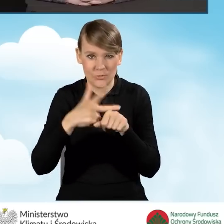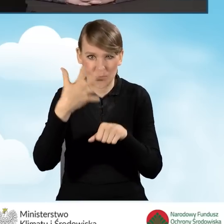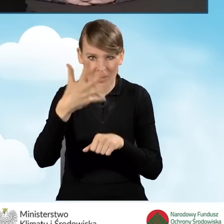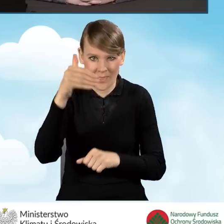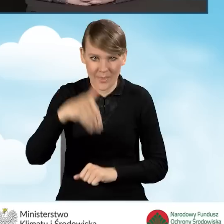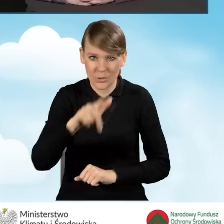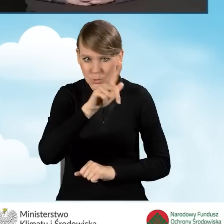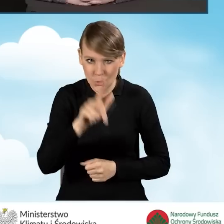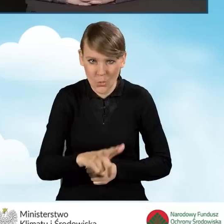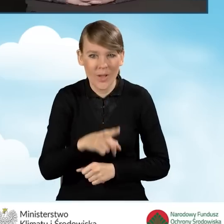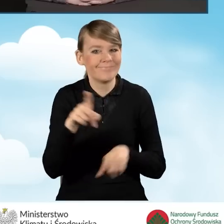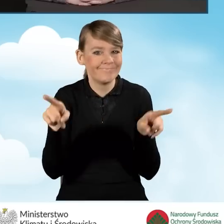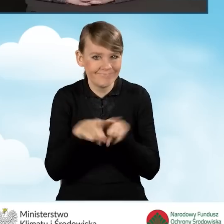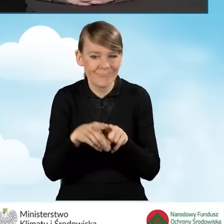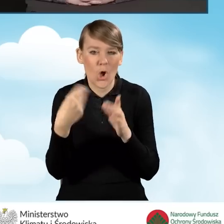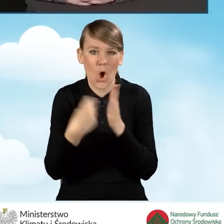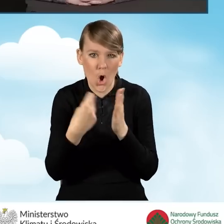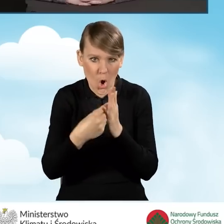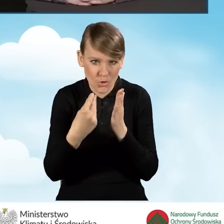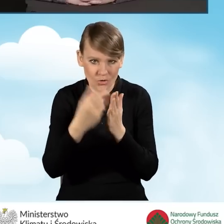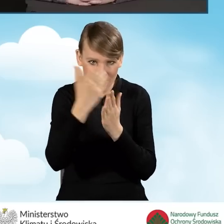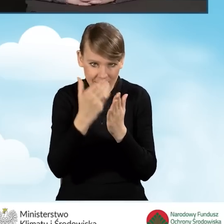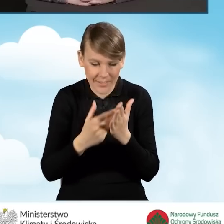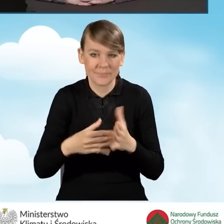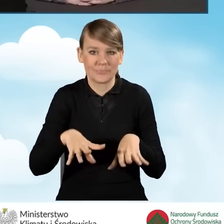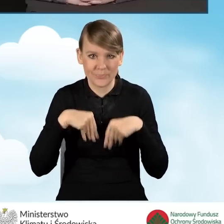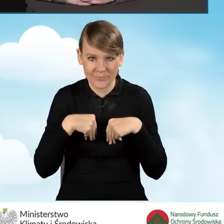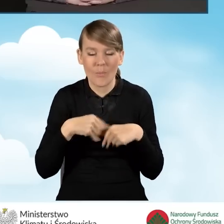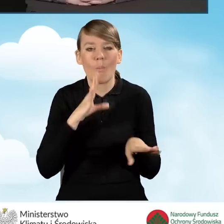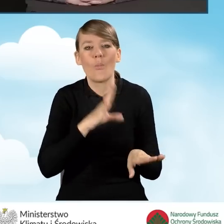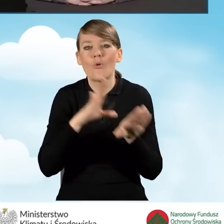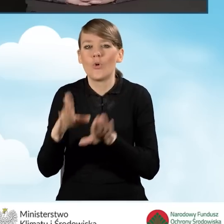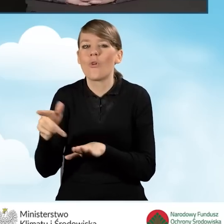na takie same koszty kwalifikowane jak w przypadku nowych porozumień.